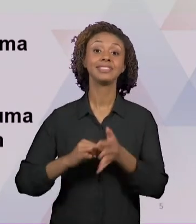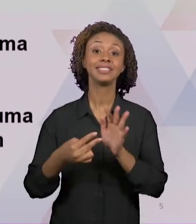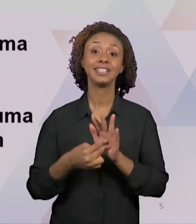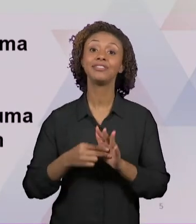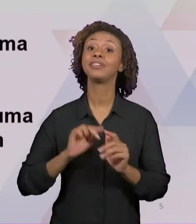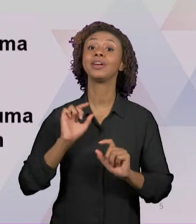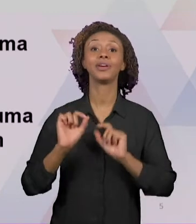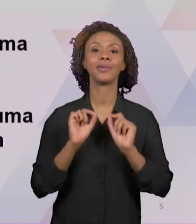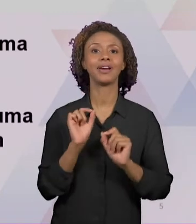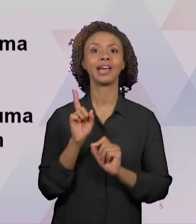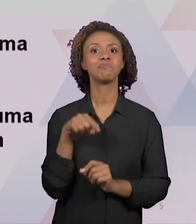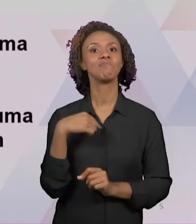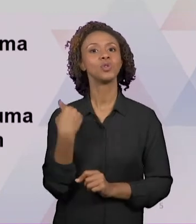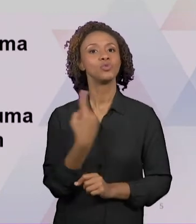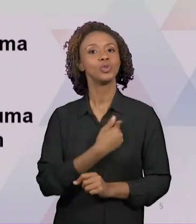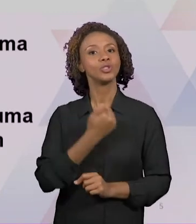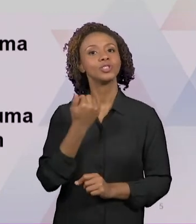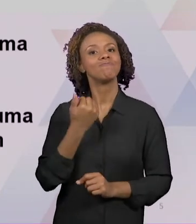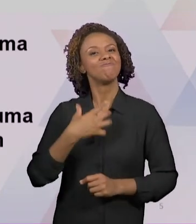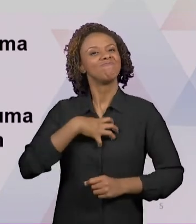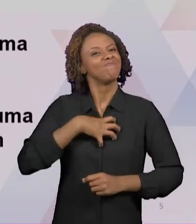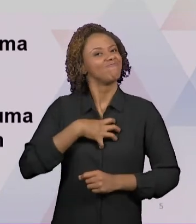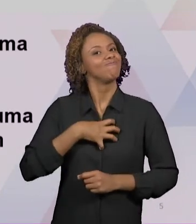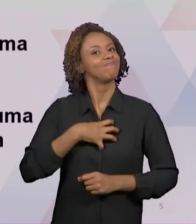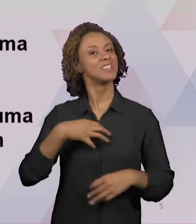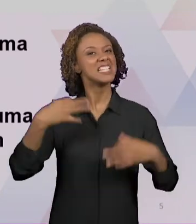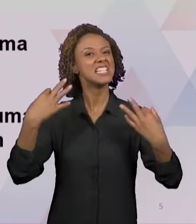ACERTADO NA PROFISSÃO DE SER PROFESSOR, TERMOS